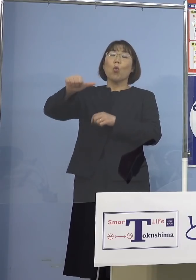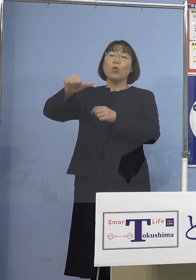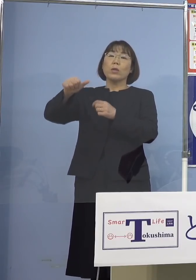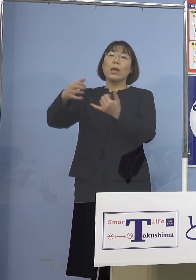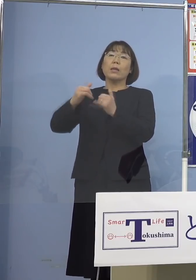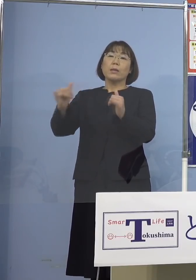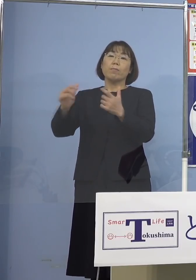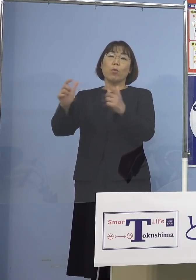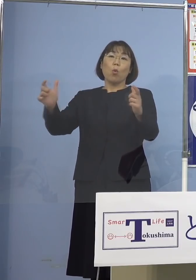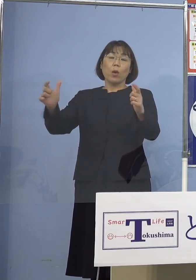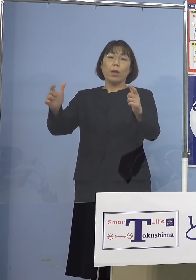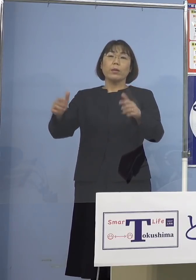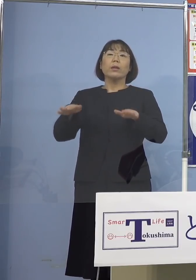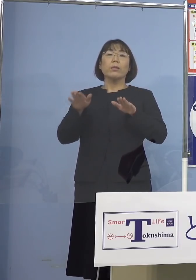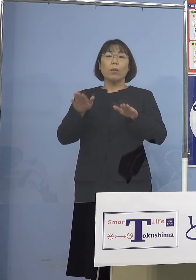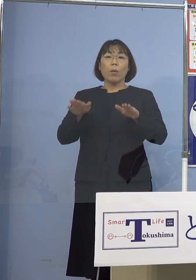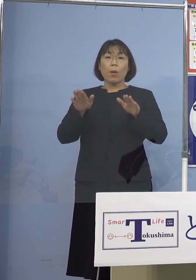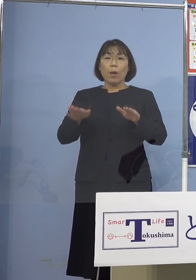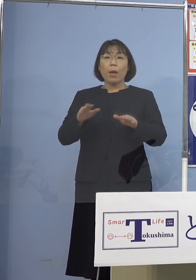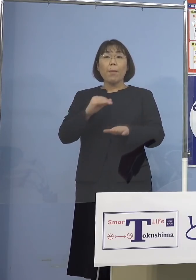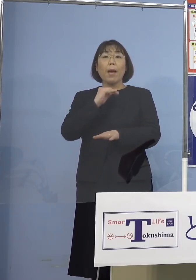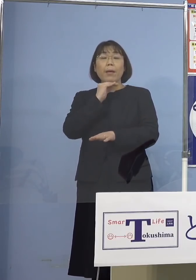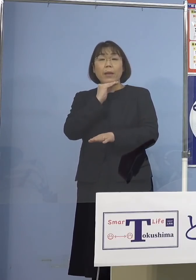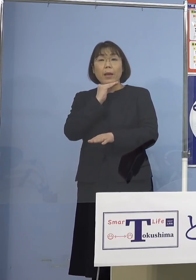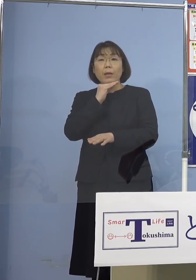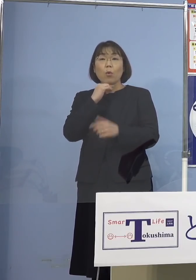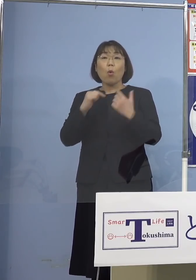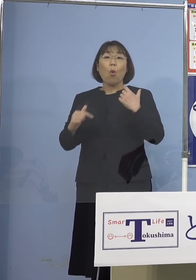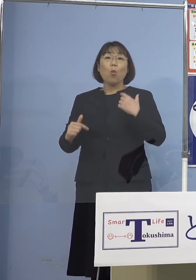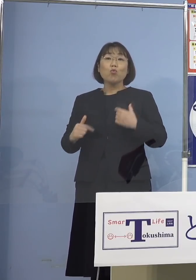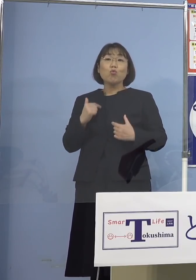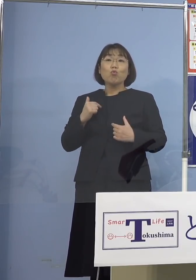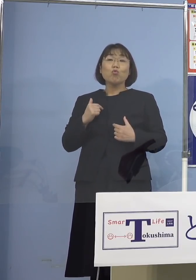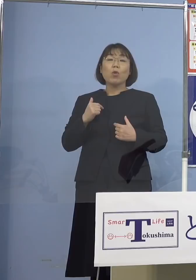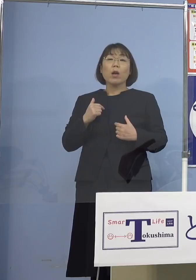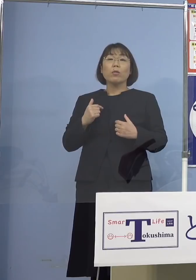しかし今、待機をしている留学生 15万人以上いる